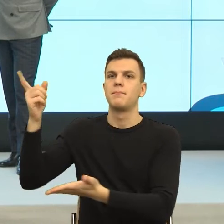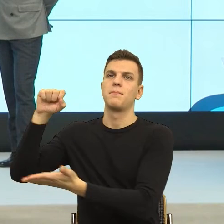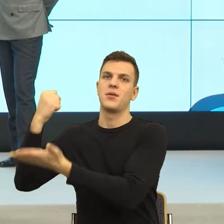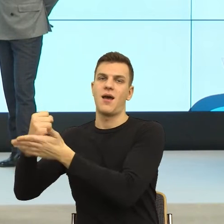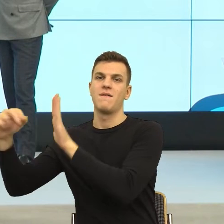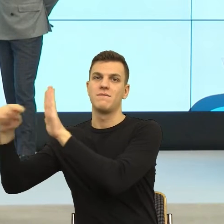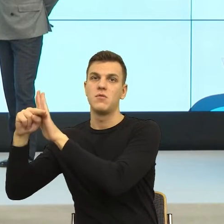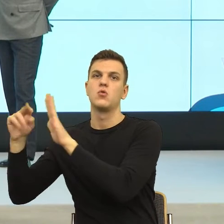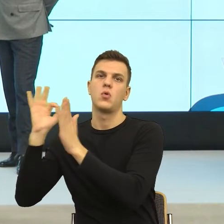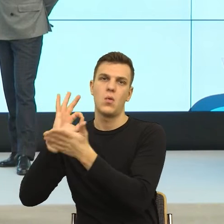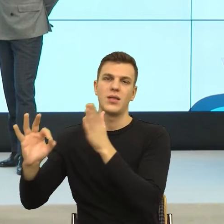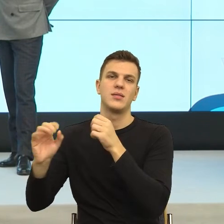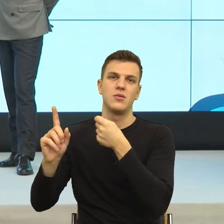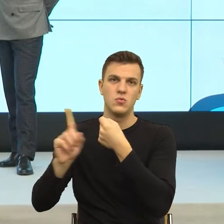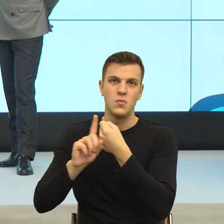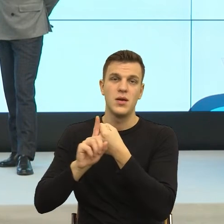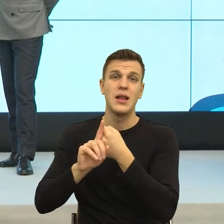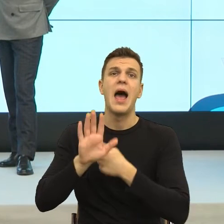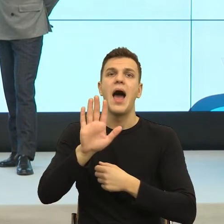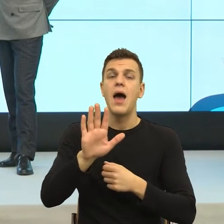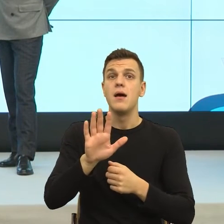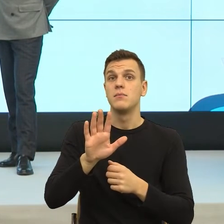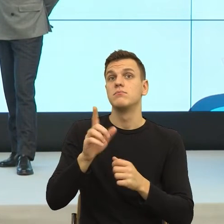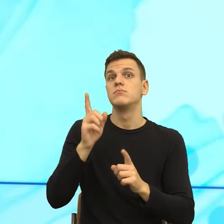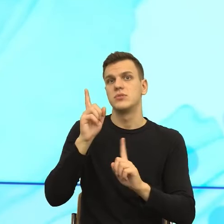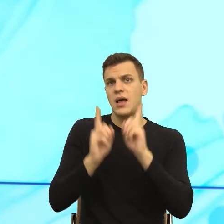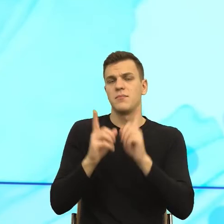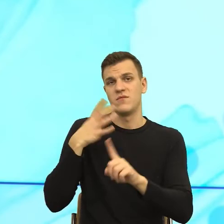małych druczków, że liczy ktoś, że nie będziemy czytać reguł,